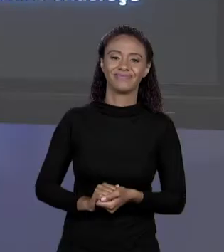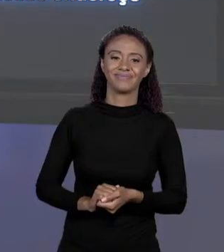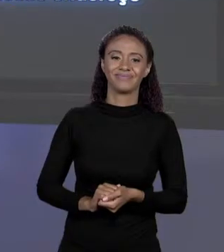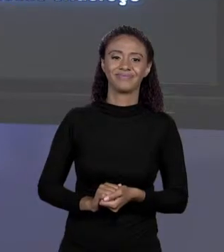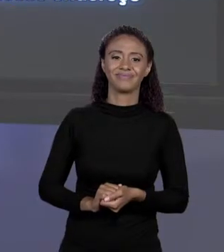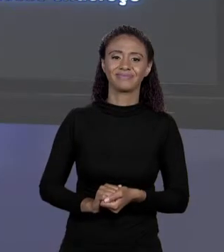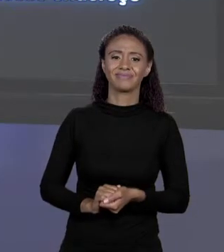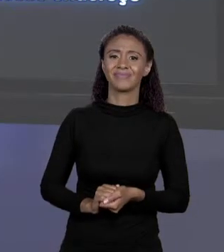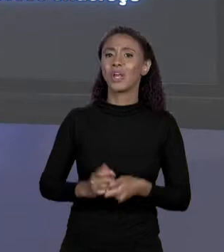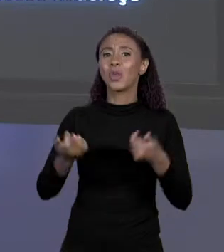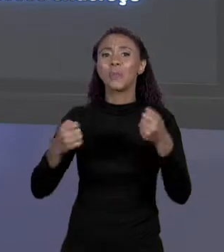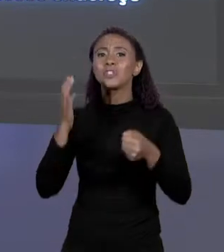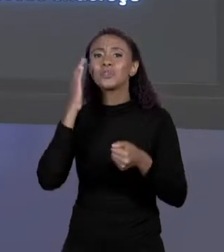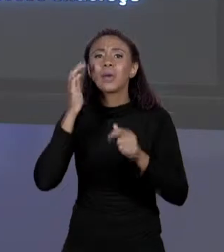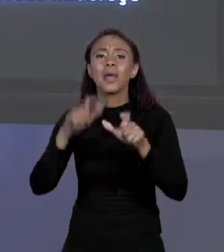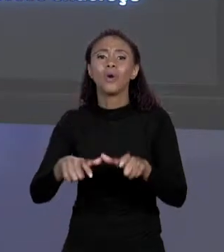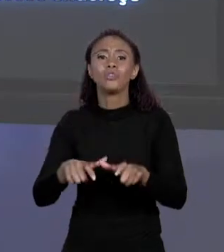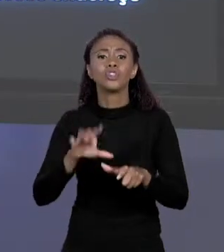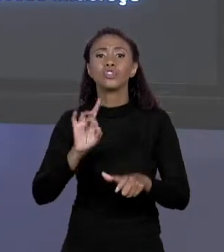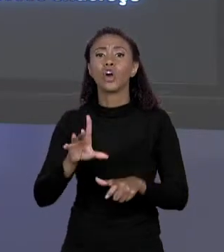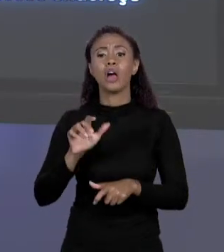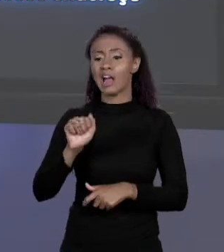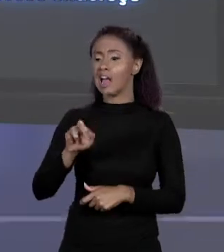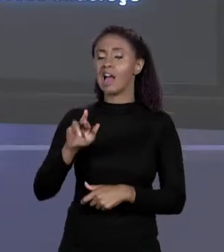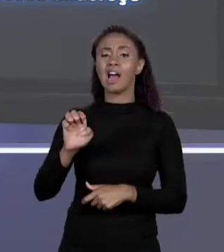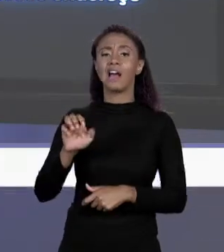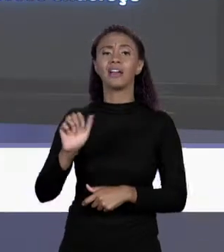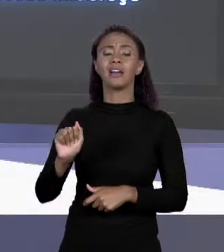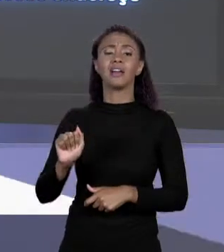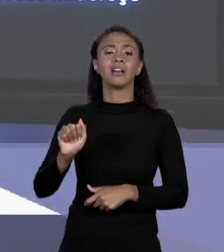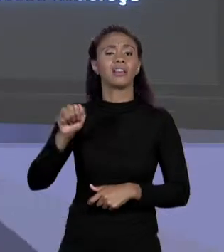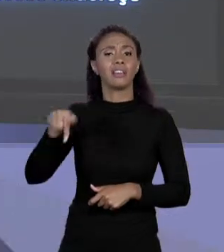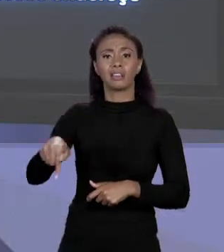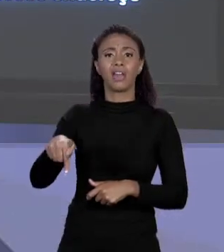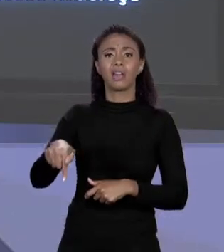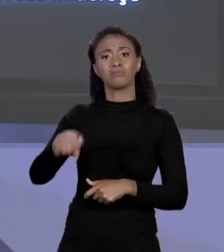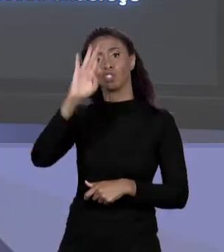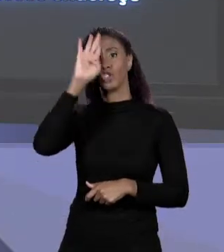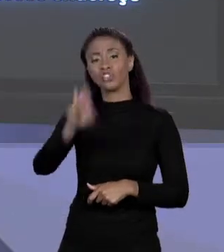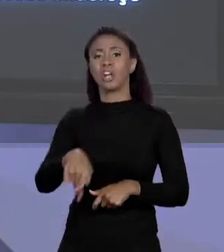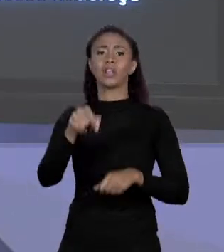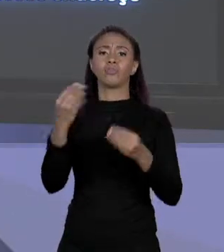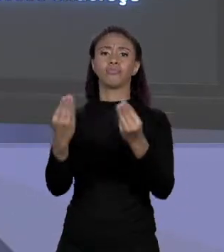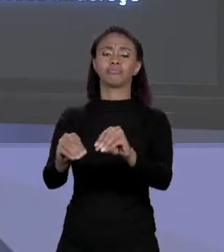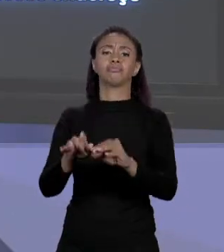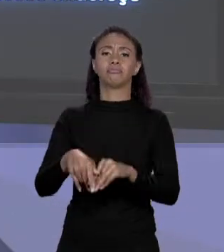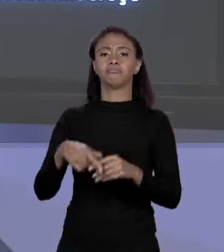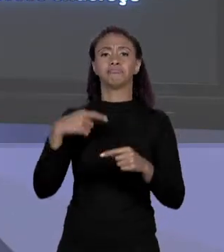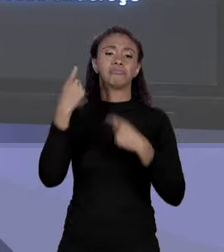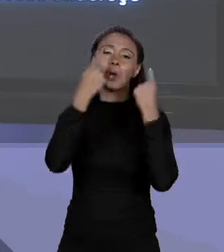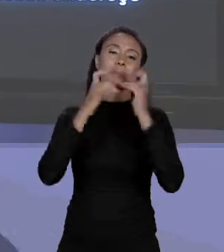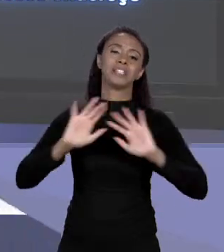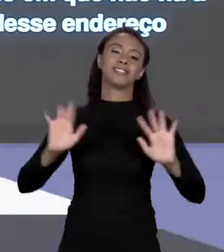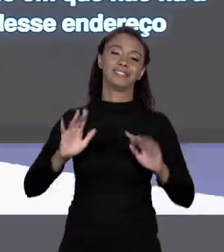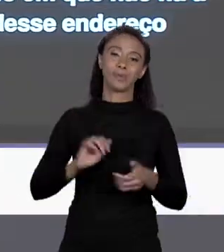POR QUE EU PRECISO SABER O ENDEREÇO DELA? BASTA EU DIZER: COLOQUE "ÁREA Q". E NISSO EU NÃO PRECISO ME PREOCUPAR COM ISSO. É ASSIM QUE A COISA FUNCIONA.